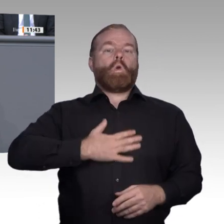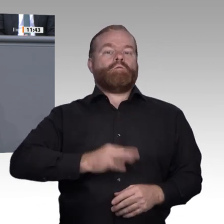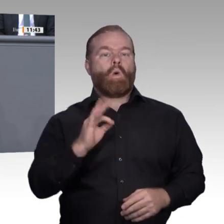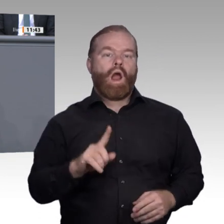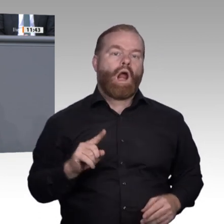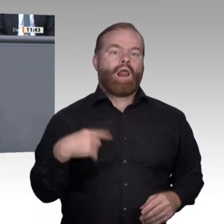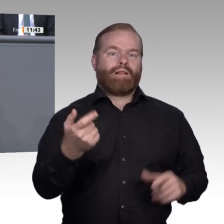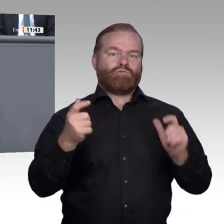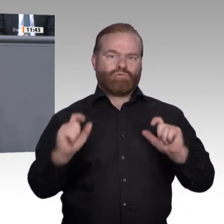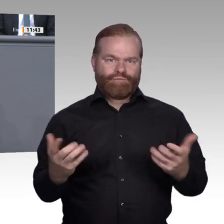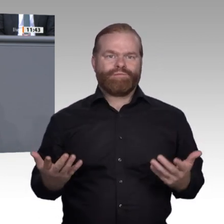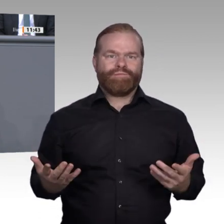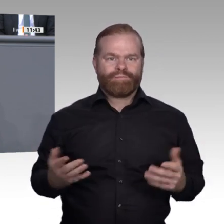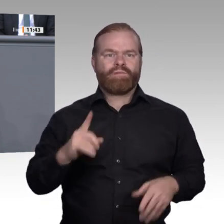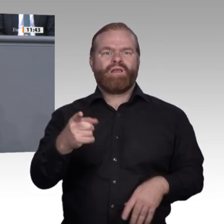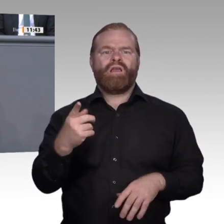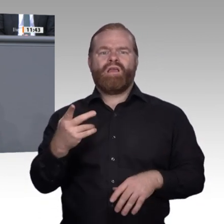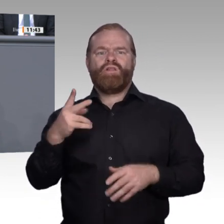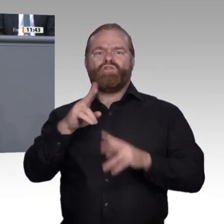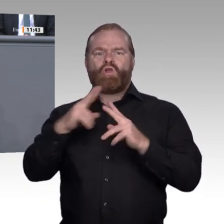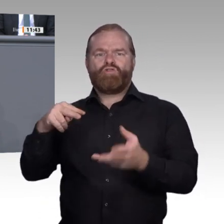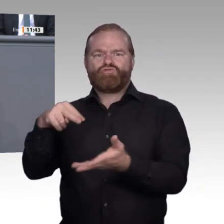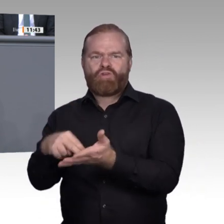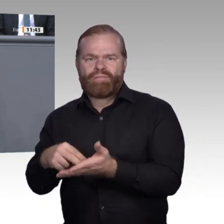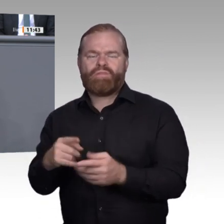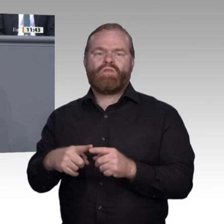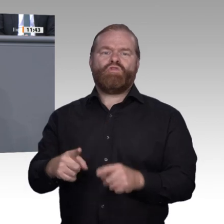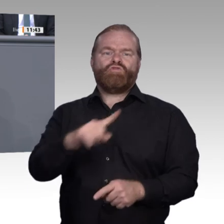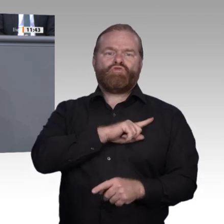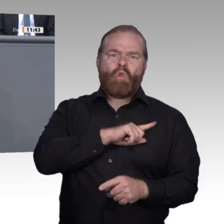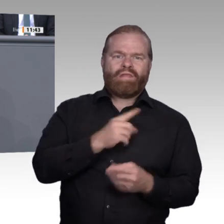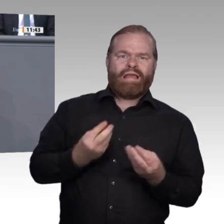rechnen. Die technikoffene Formulierung vieler Ausbildungsformen ist zu begrüßen.